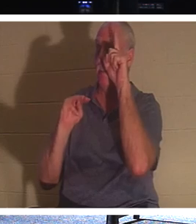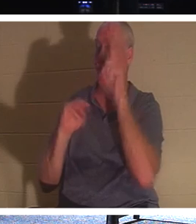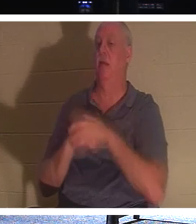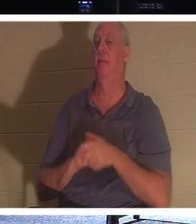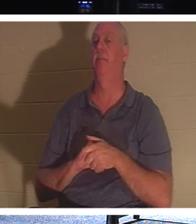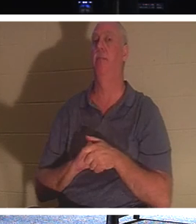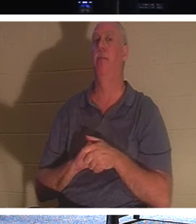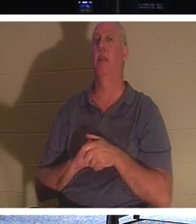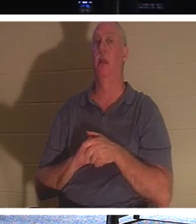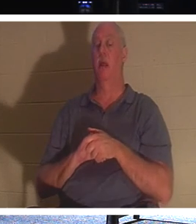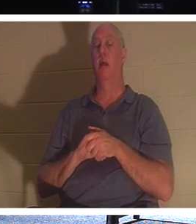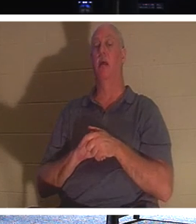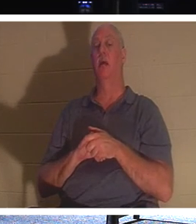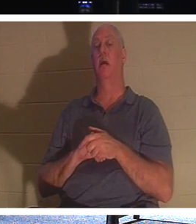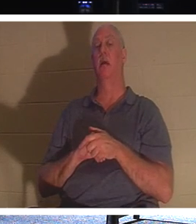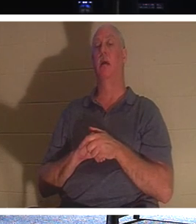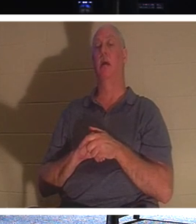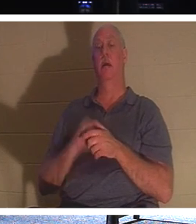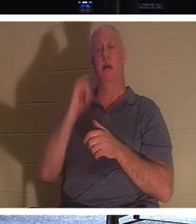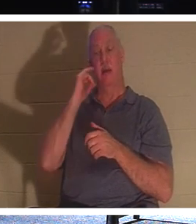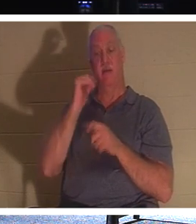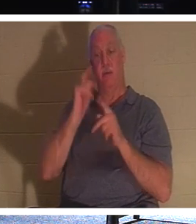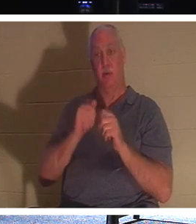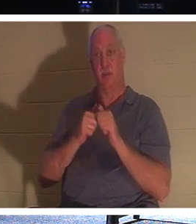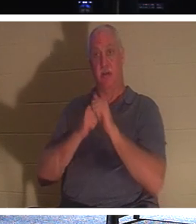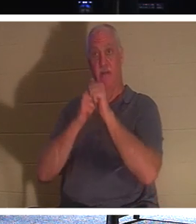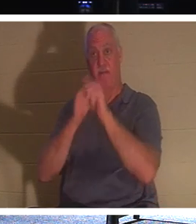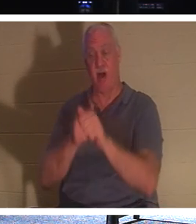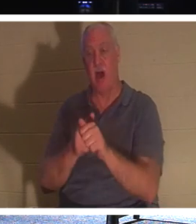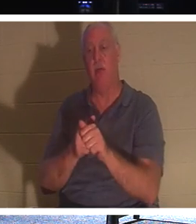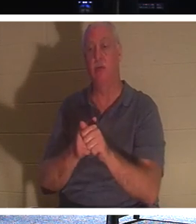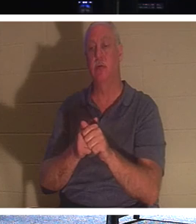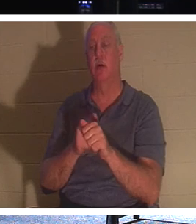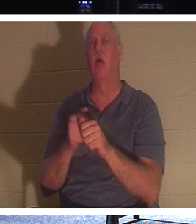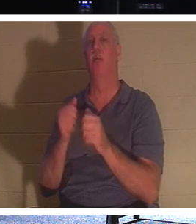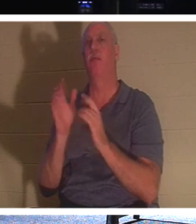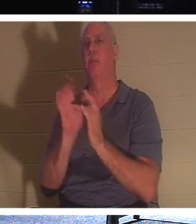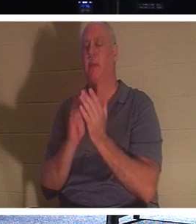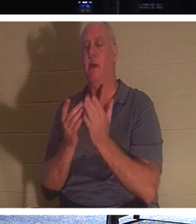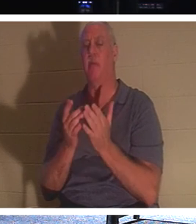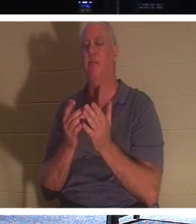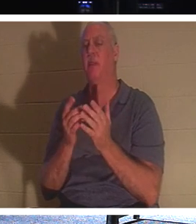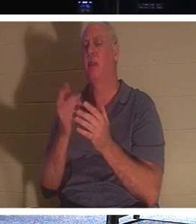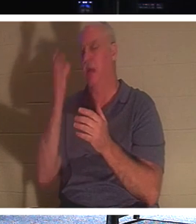어떤 사람이 그리스도를 따르기를 원하지만 먼저 아버지의 장례를 돌보고자 할 때 , 예수님은